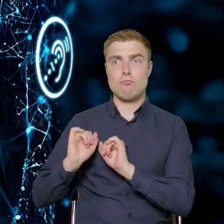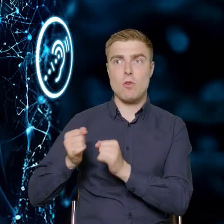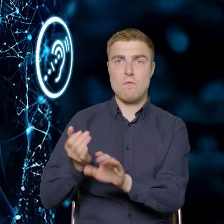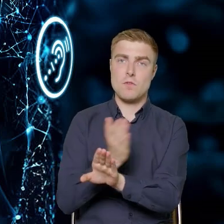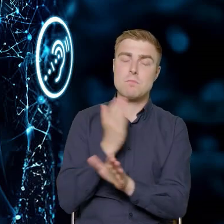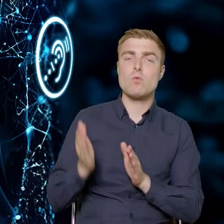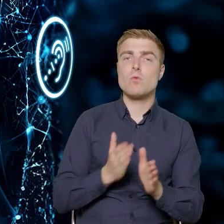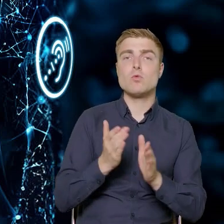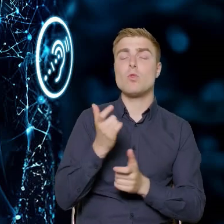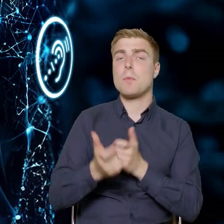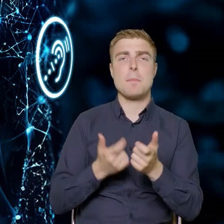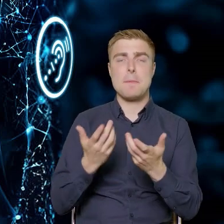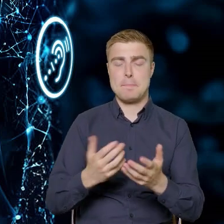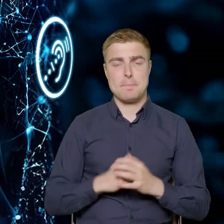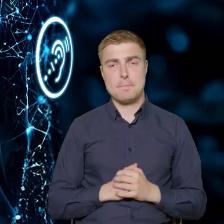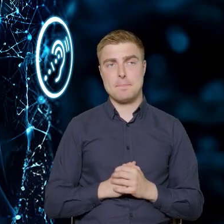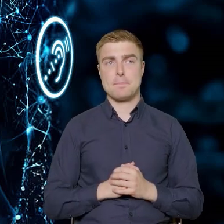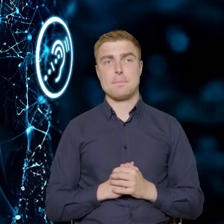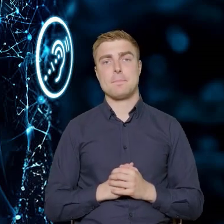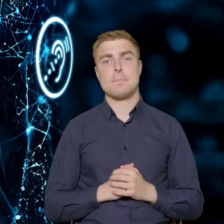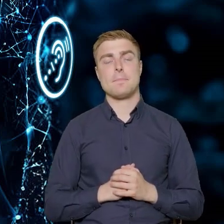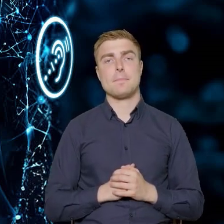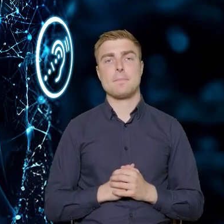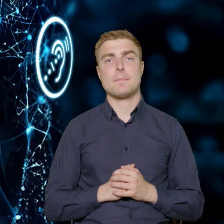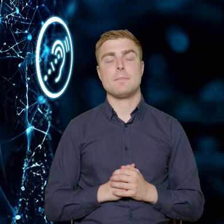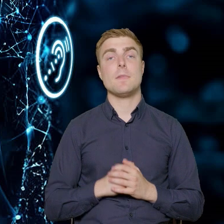Nie chcemy, żeby to były czysto urzędnicze pomysły,